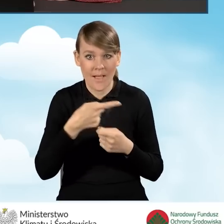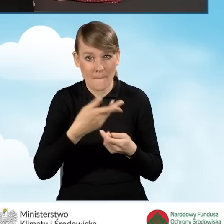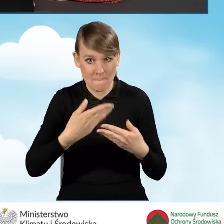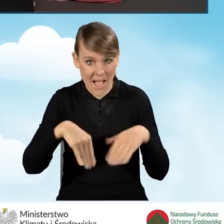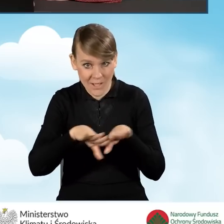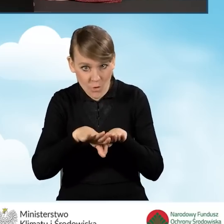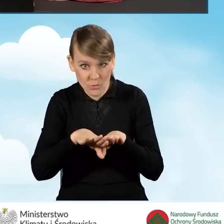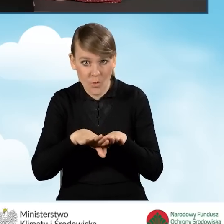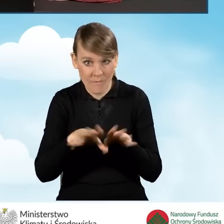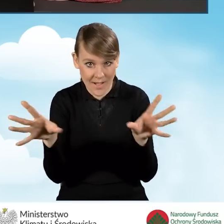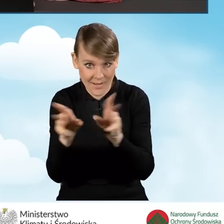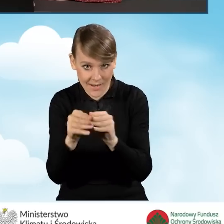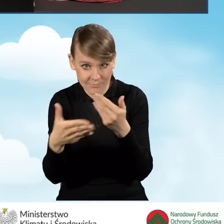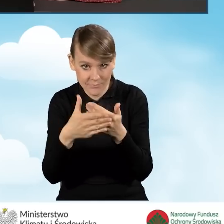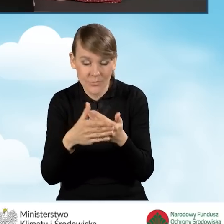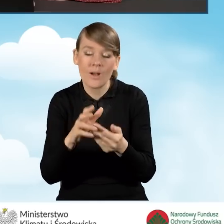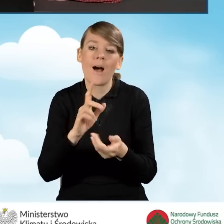ze współmałżonkiem bądź współmałżonką.